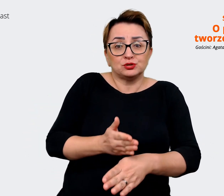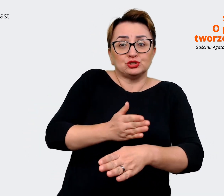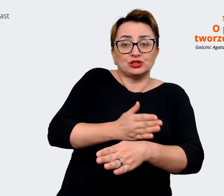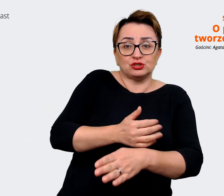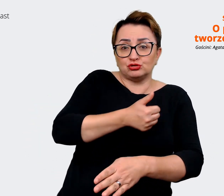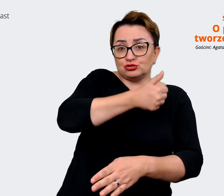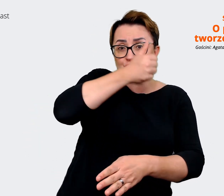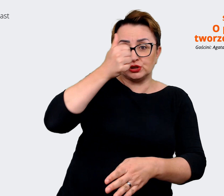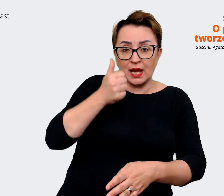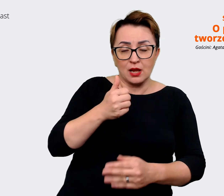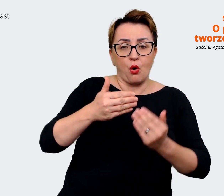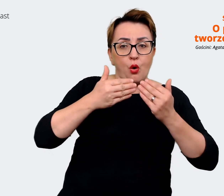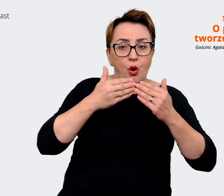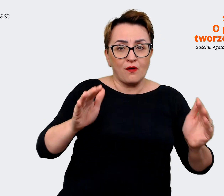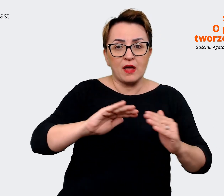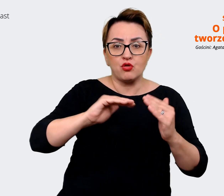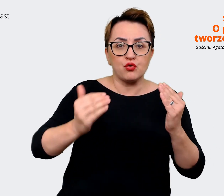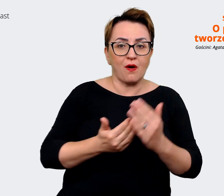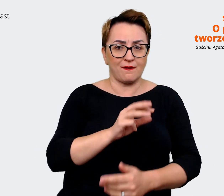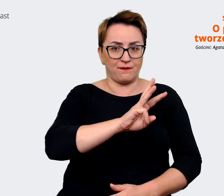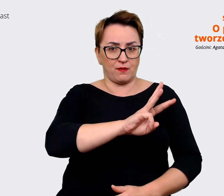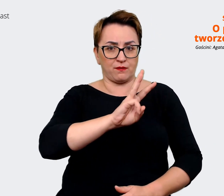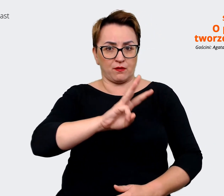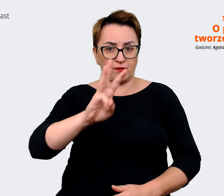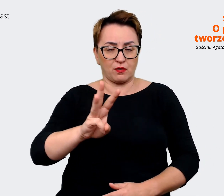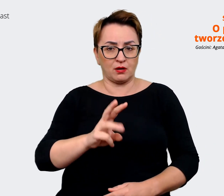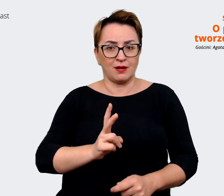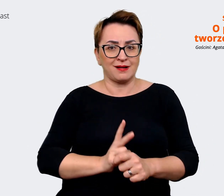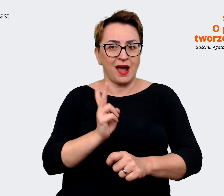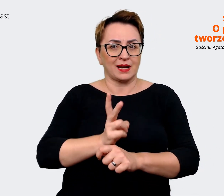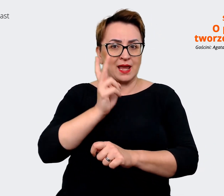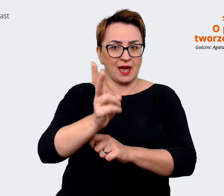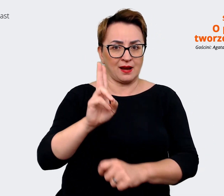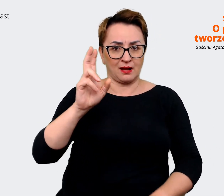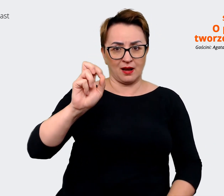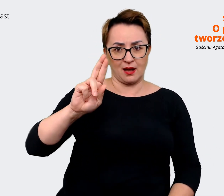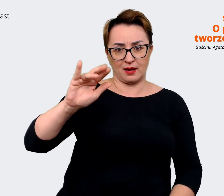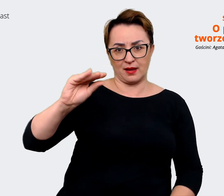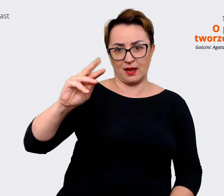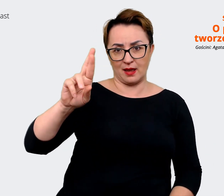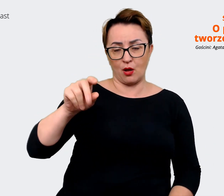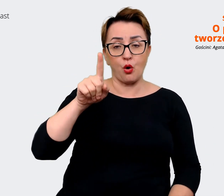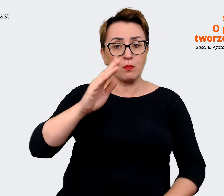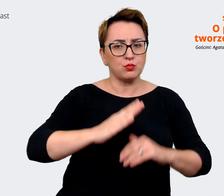odpalenia nowej strony kariera, która jest zbudowana, jest tak skonstruowana, że ona opiera